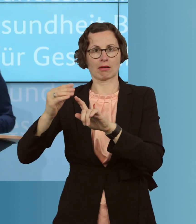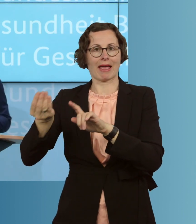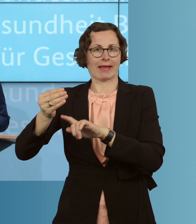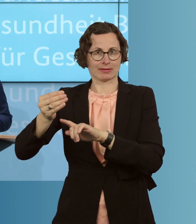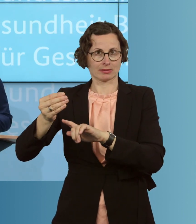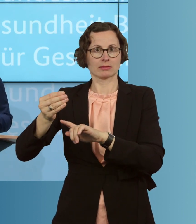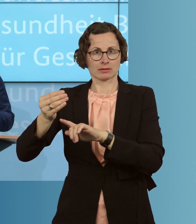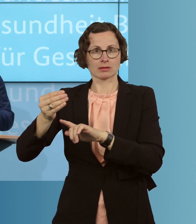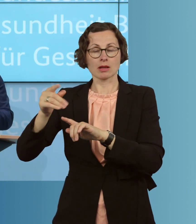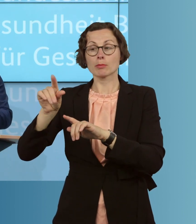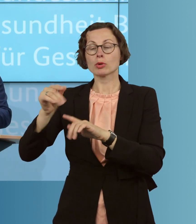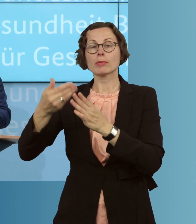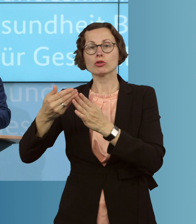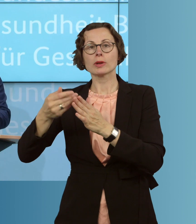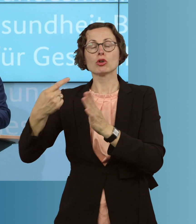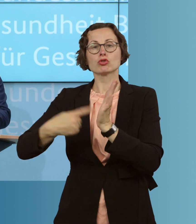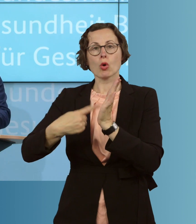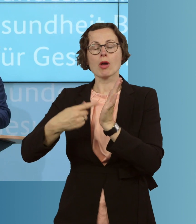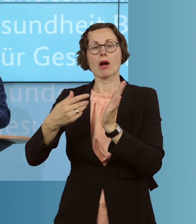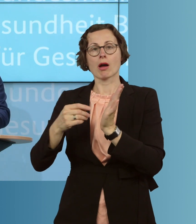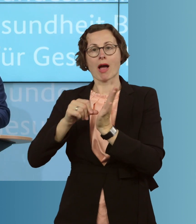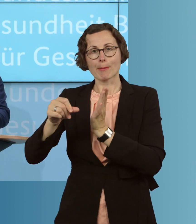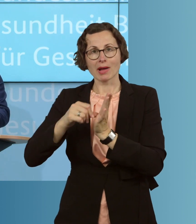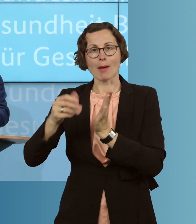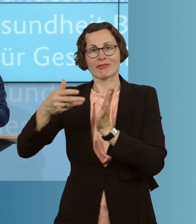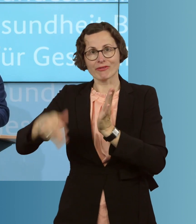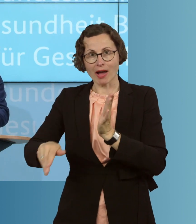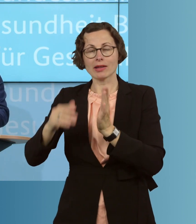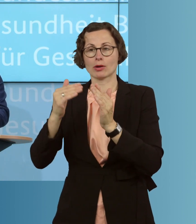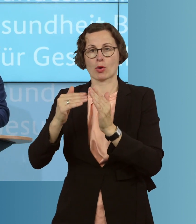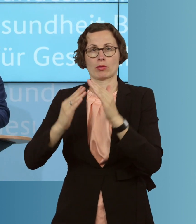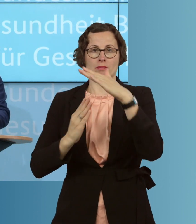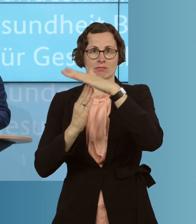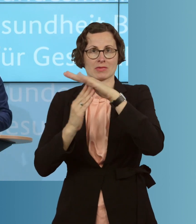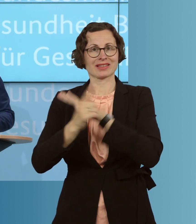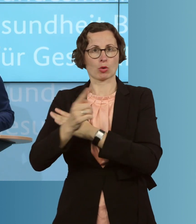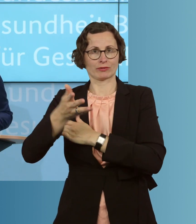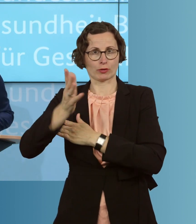und abgabenfreien Höhe von 1500 Euro, die ja der Finanzminister auch möglich gemacht